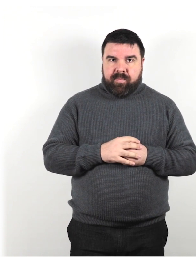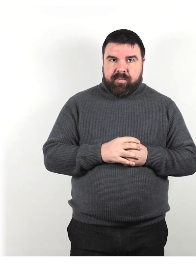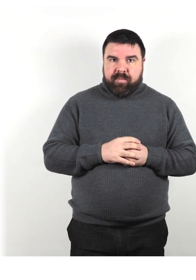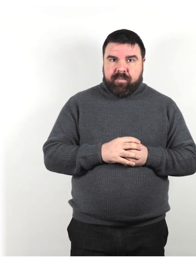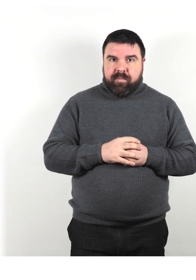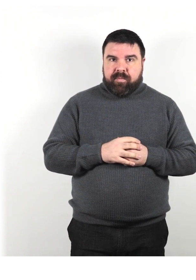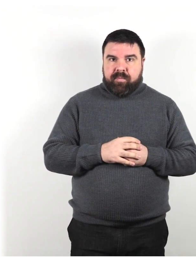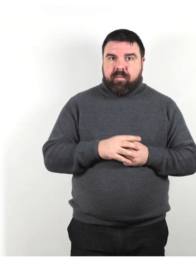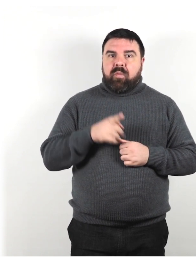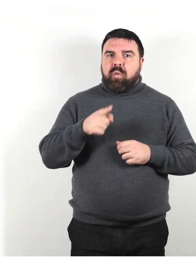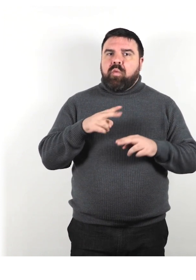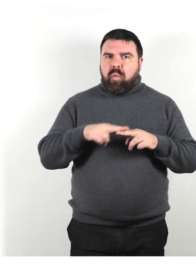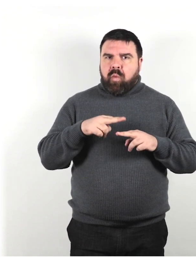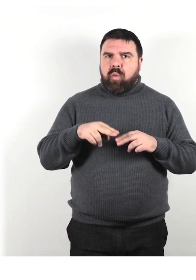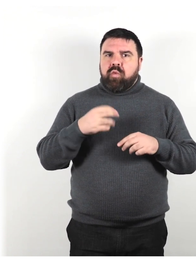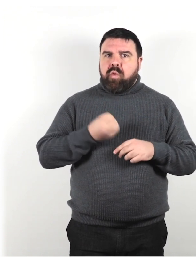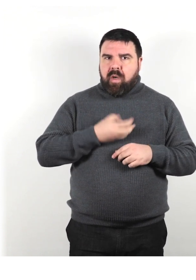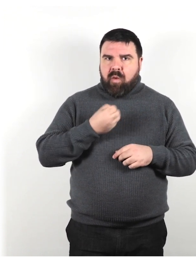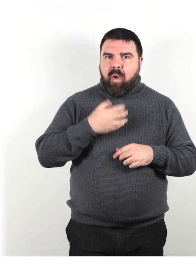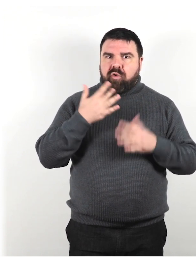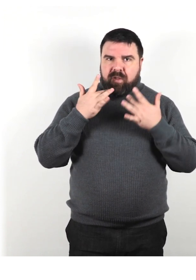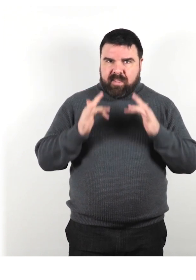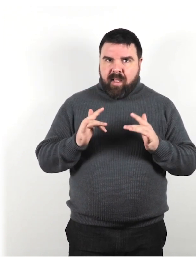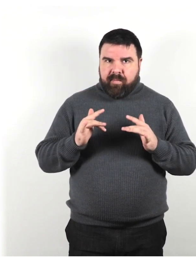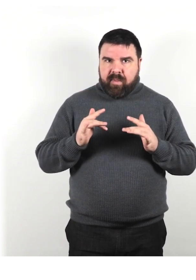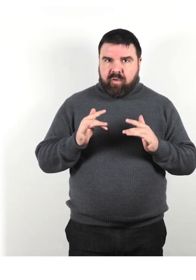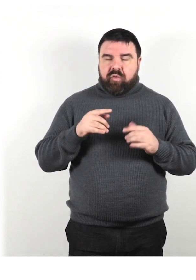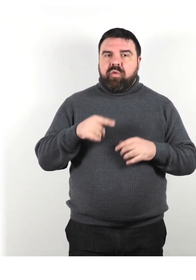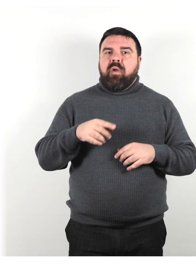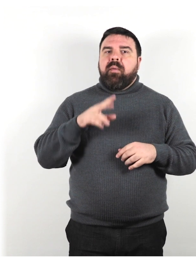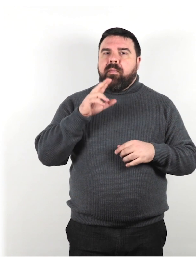Usa un linguaggio semplice e parla usando frasi brevi.